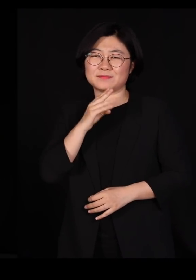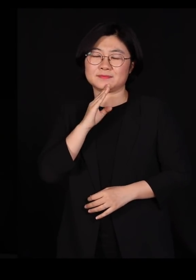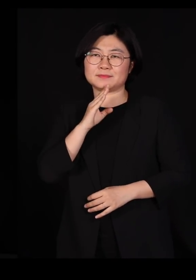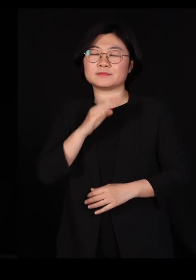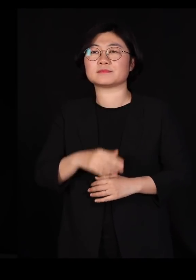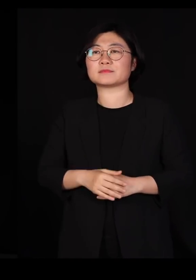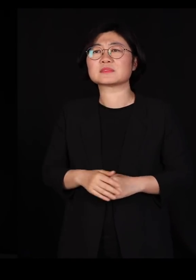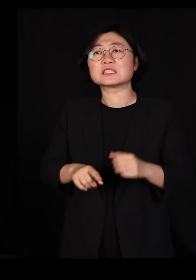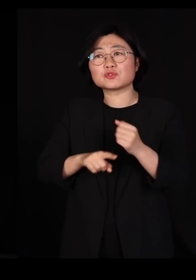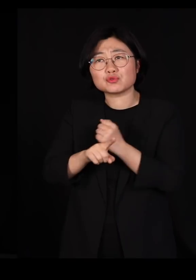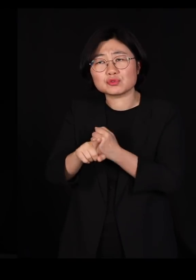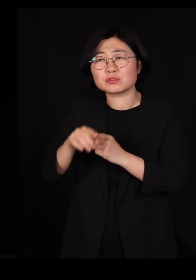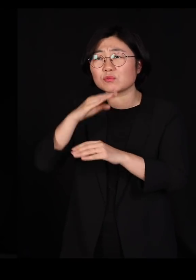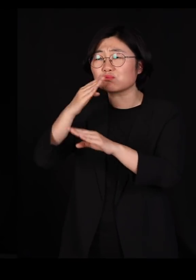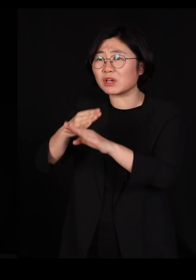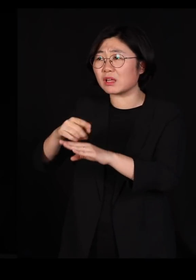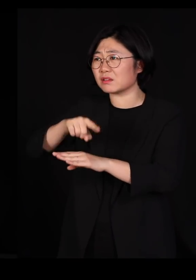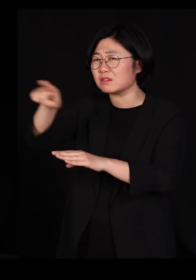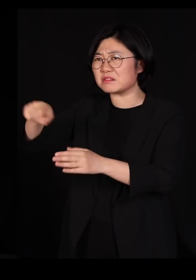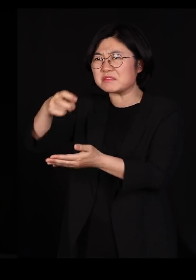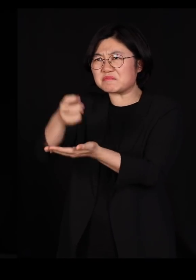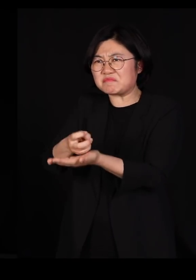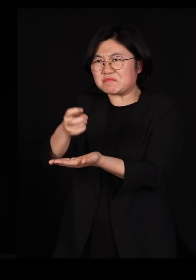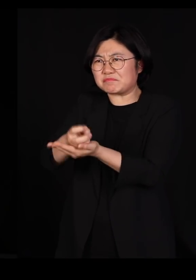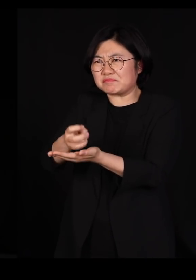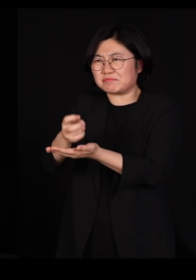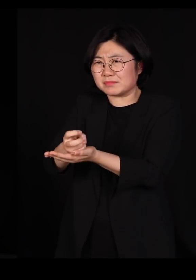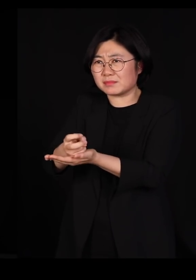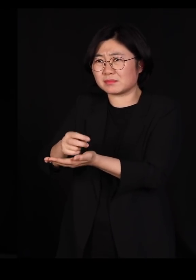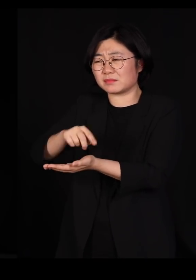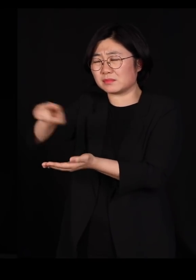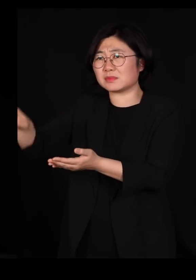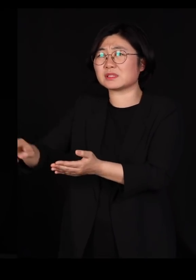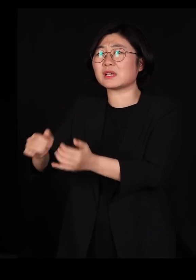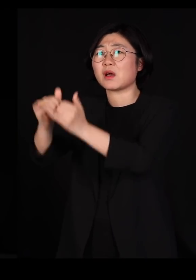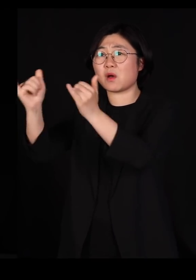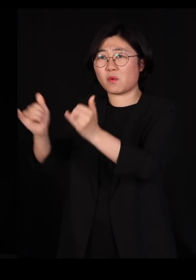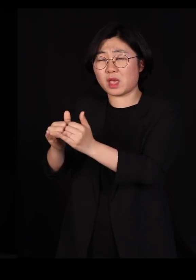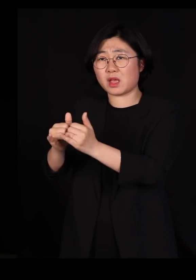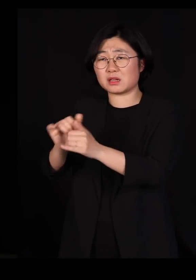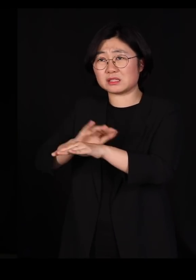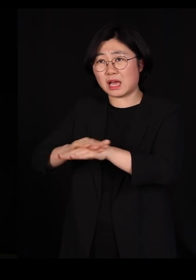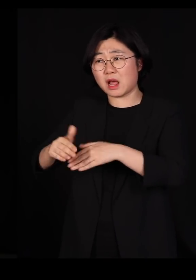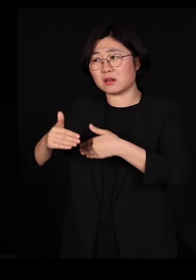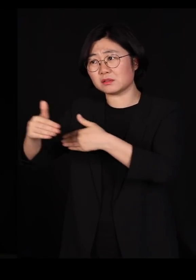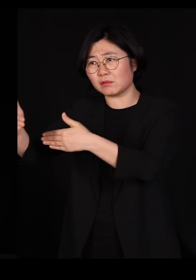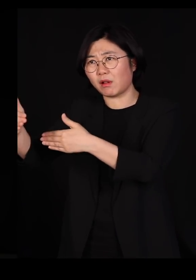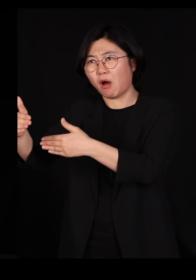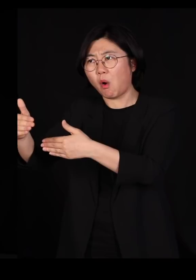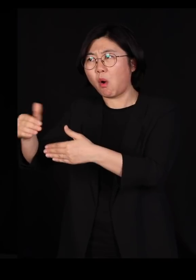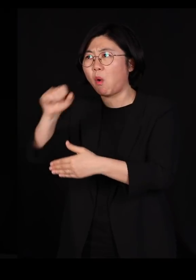그런 이유는 저런 사회가 굉장히 일사불란하게 잘 진행되는 것 같이 보일지는 몰라도